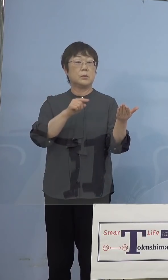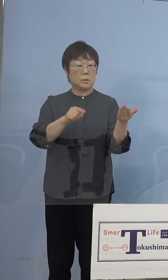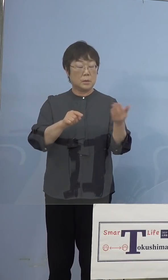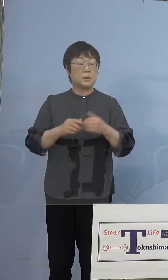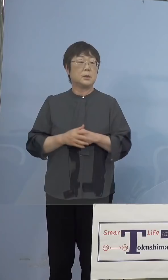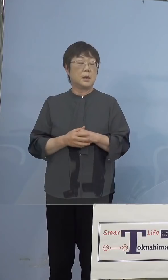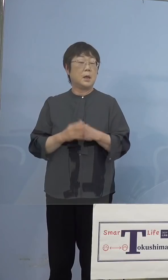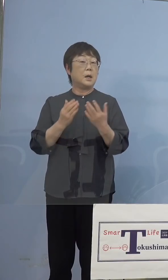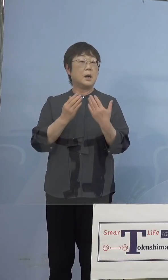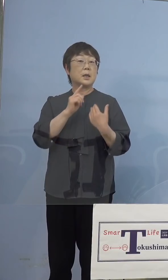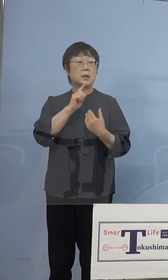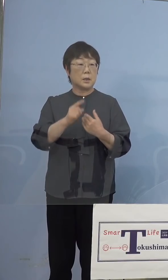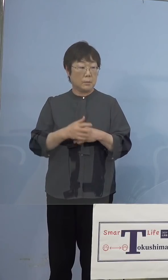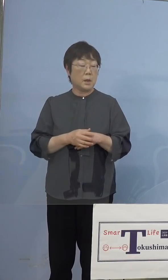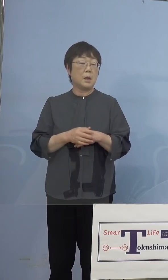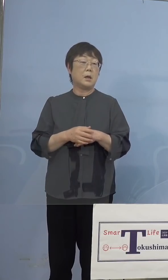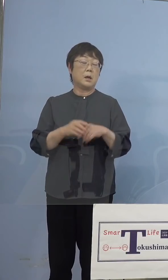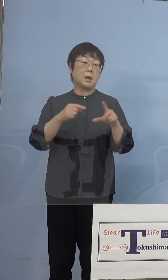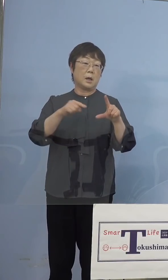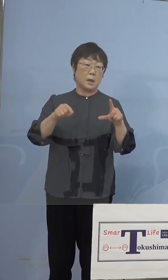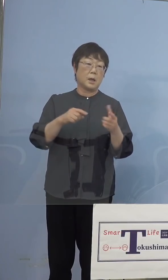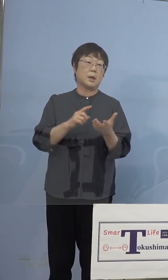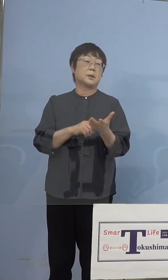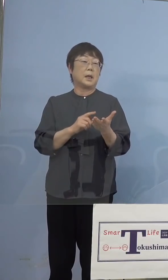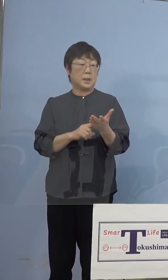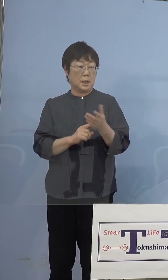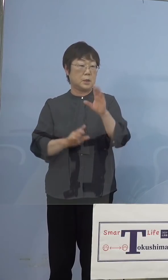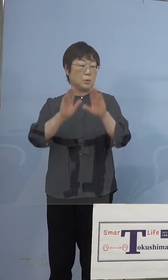はっきりいって品薄になるという ことがあって、県におきましても